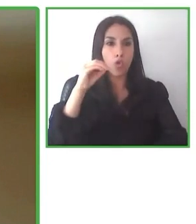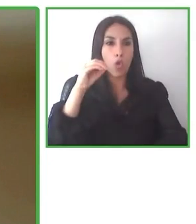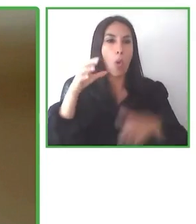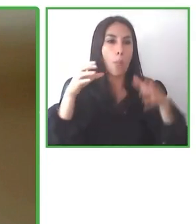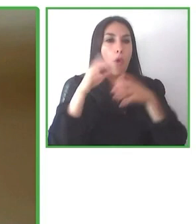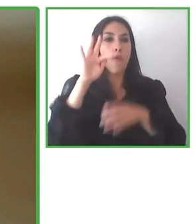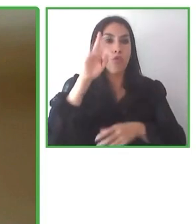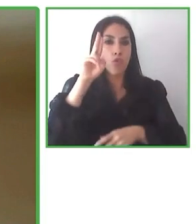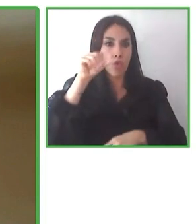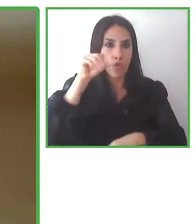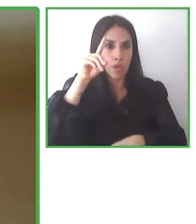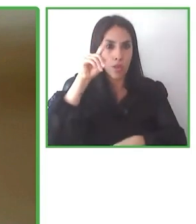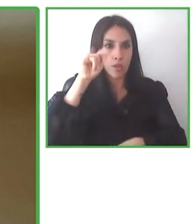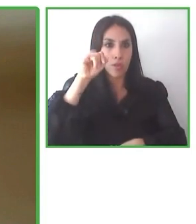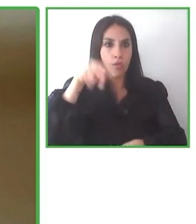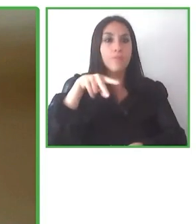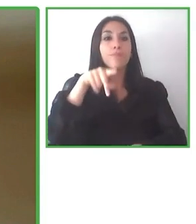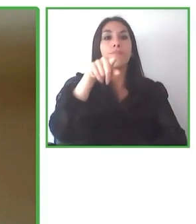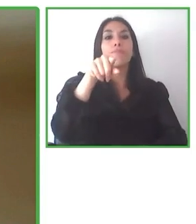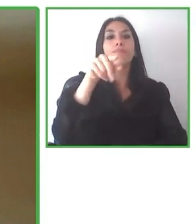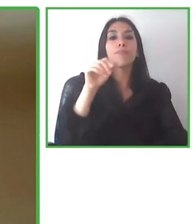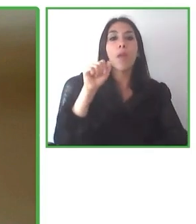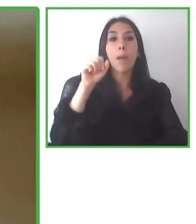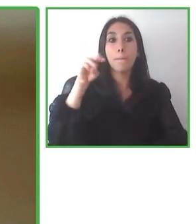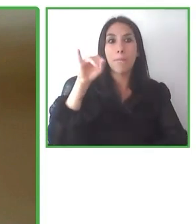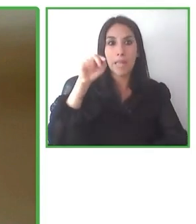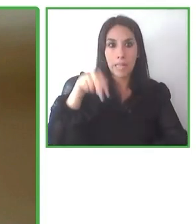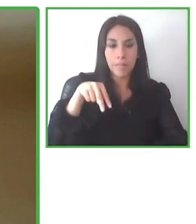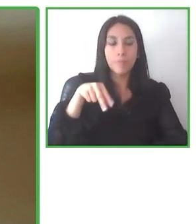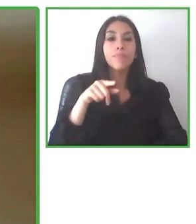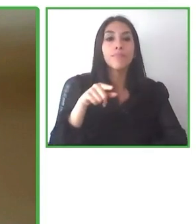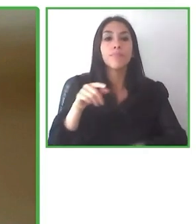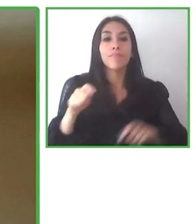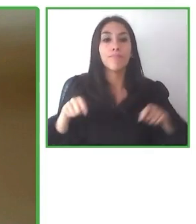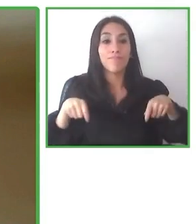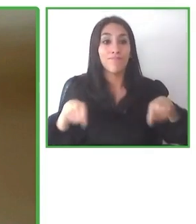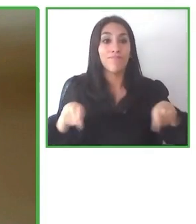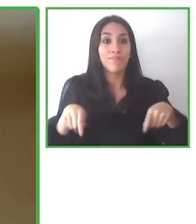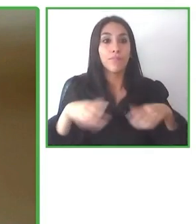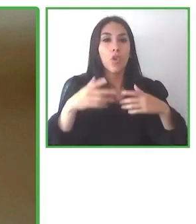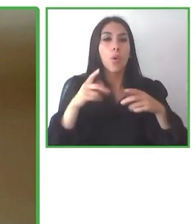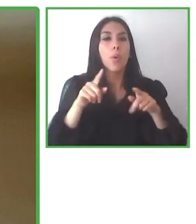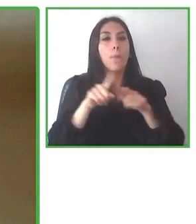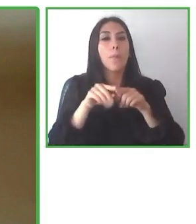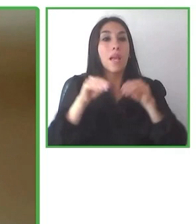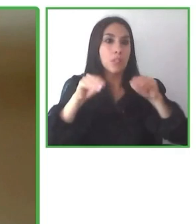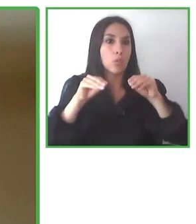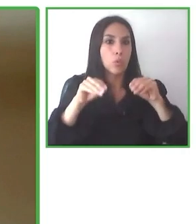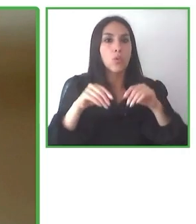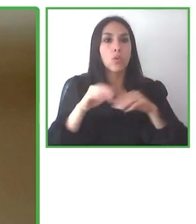de esta sensibilización antes de que llegue el turista es clave para asegurar un buen